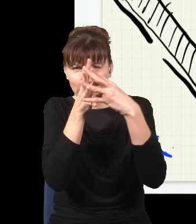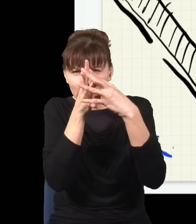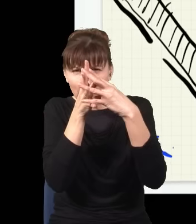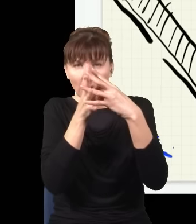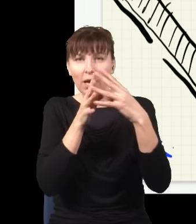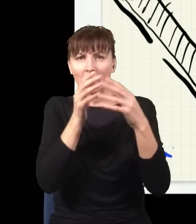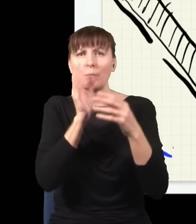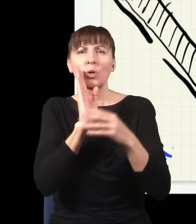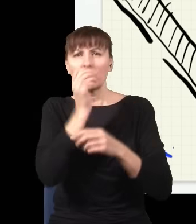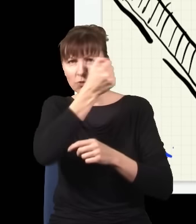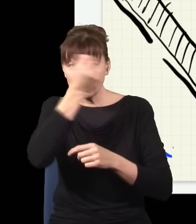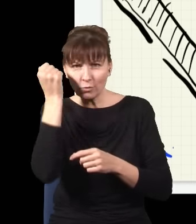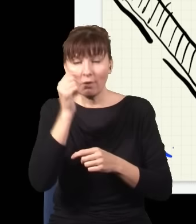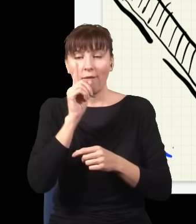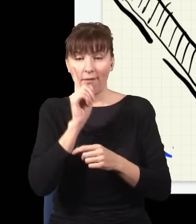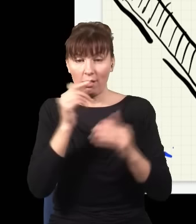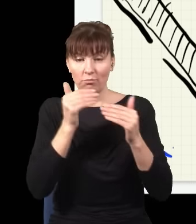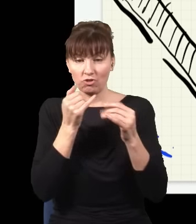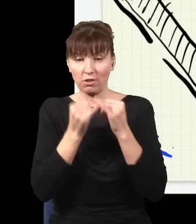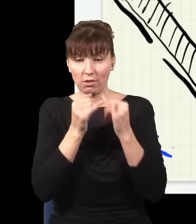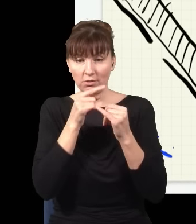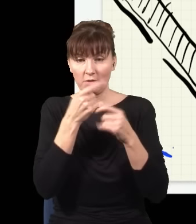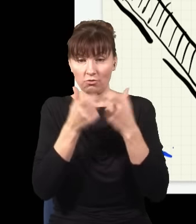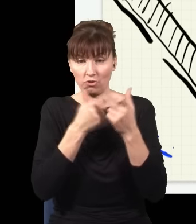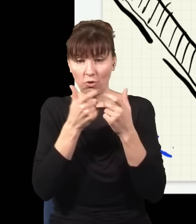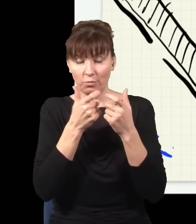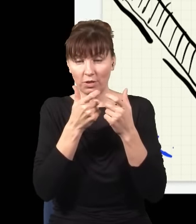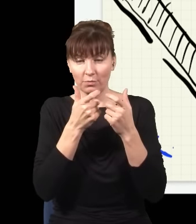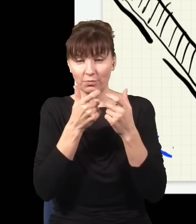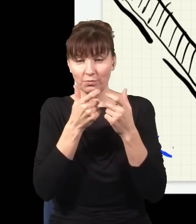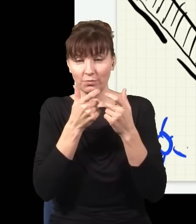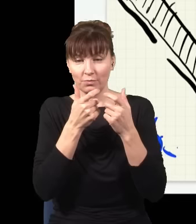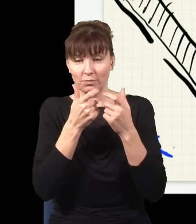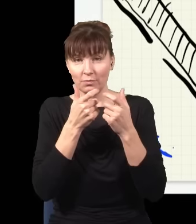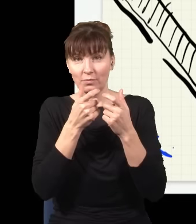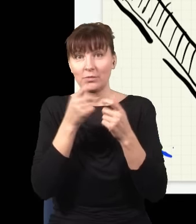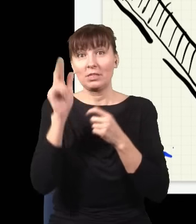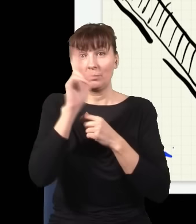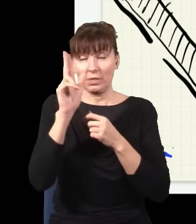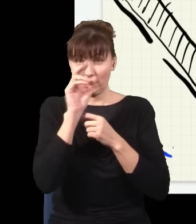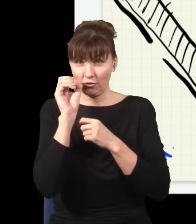że jak wezmę kawałek takiego kryształu i poświecę na ten kryształ niebieskim światłem,